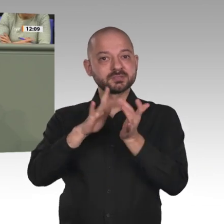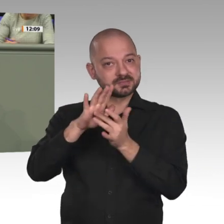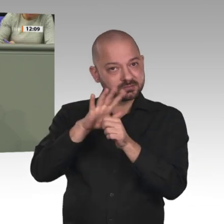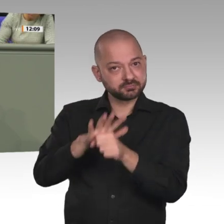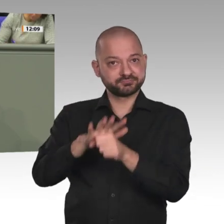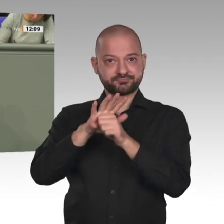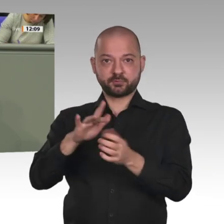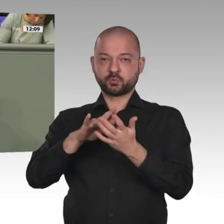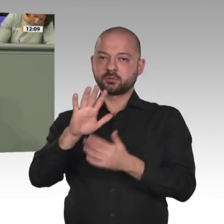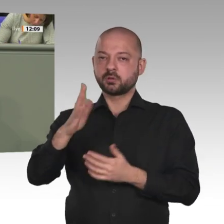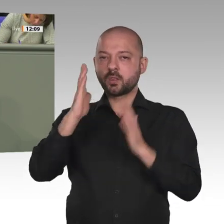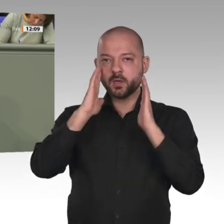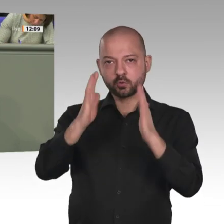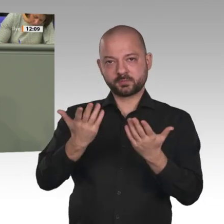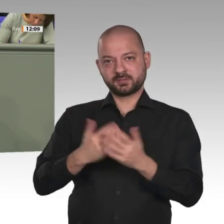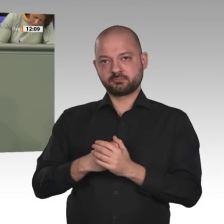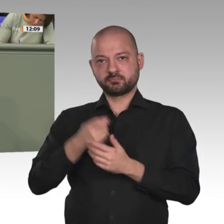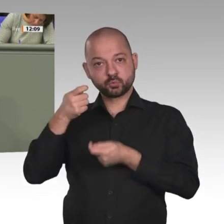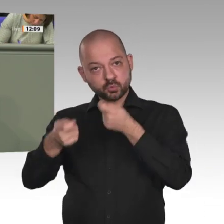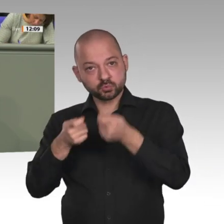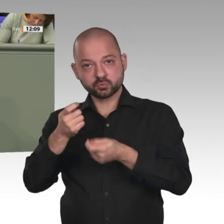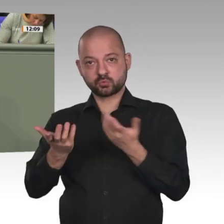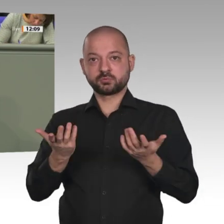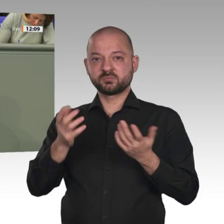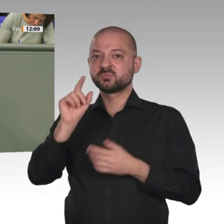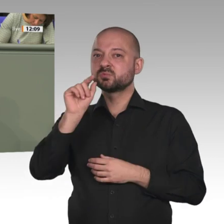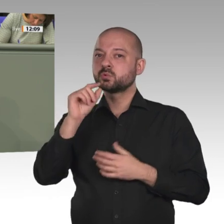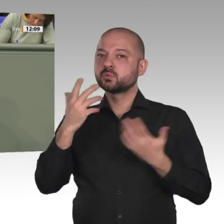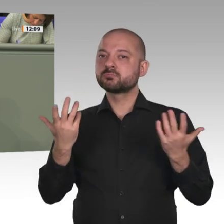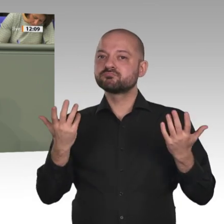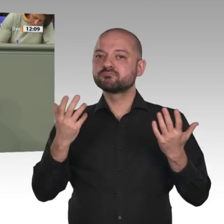und Schmerzen, die wir alle uns wohl kaum vorstellen können. Auch die Zahl der beschnittenen